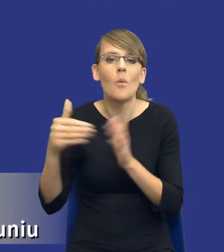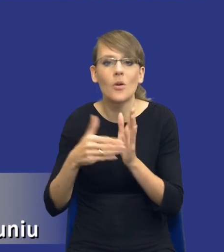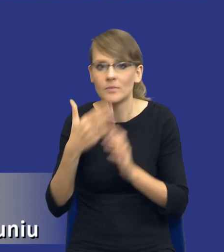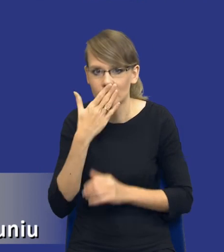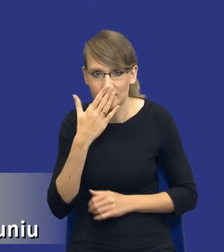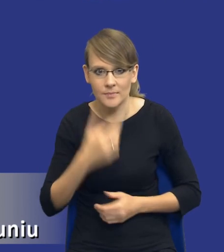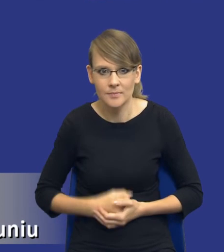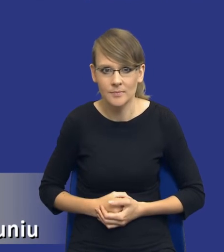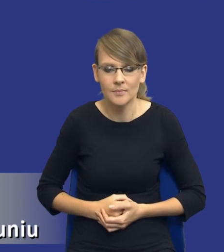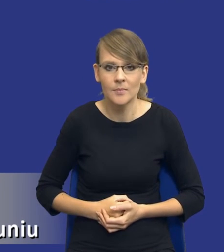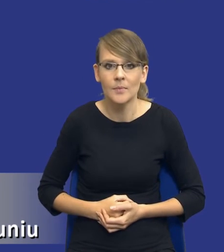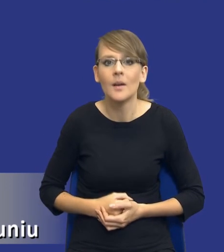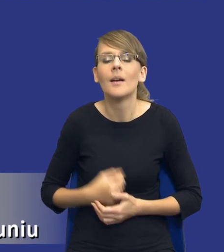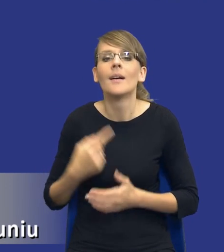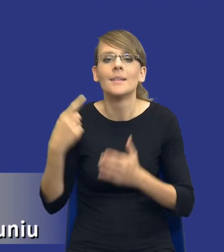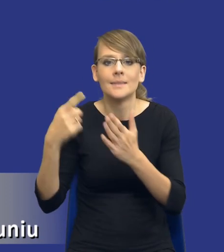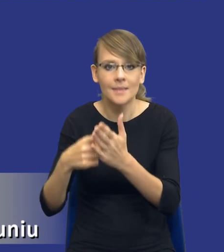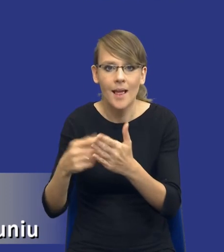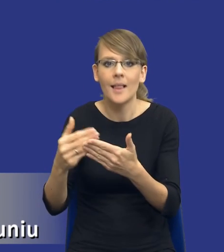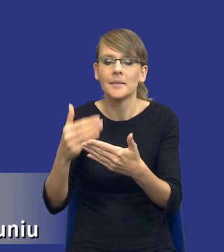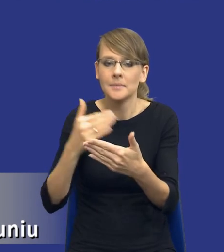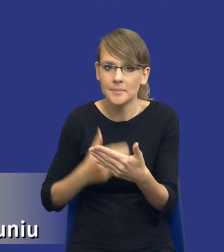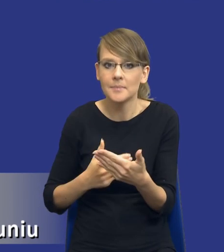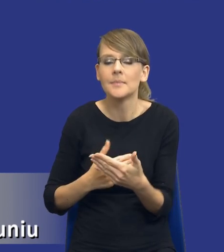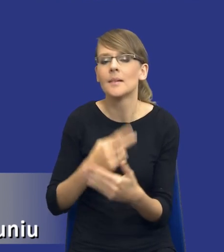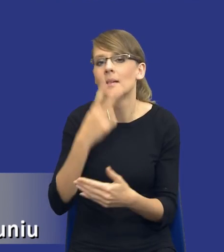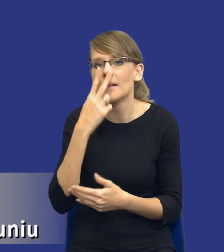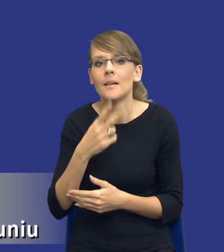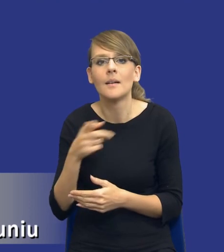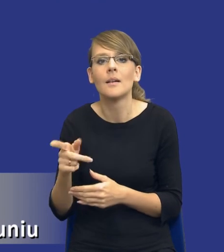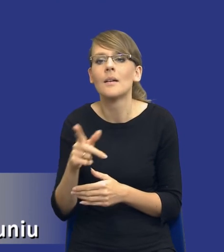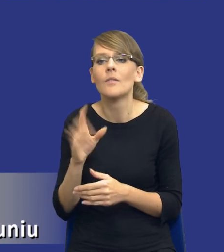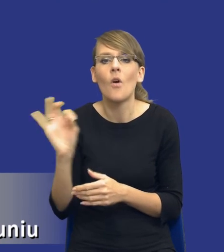do celu, no to spójrzmy, drodzy Państwo, na kwestię tej zidentyfikowanej potrzeby,